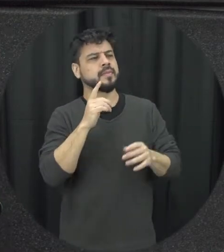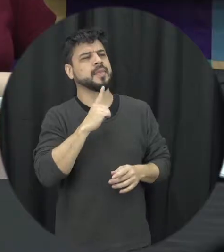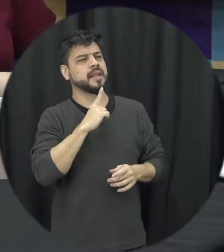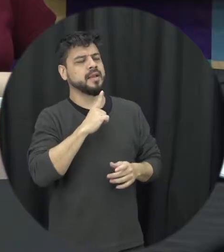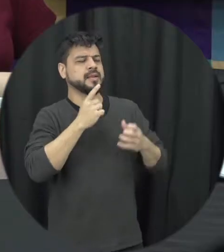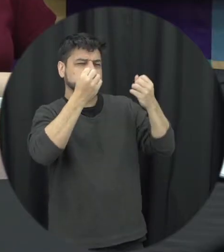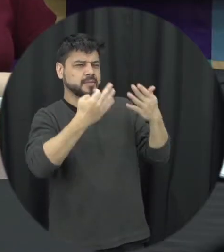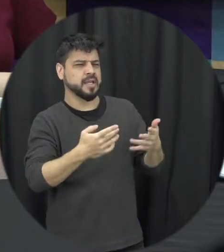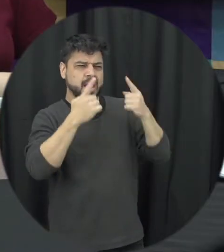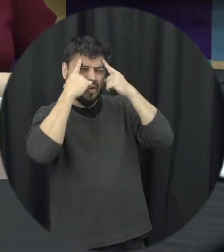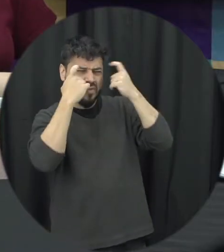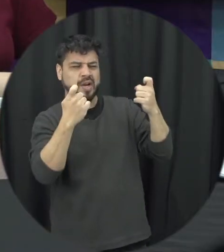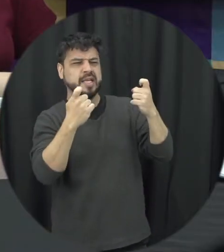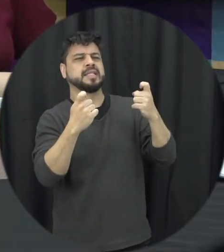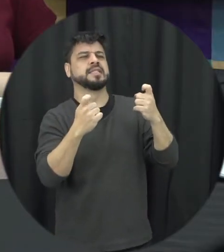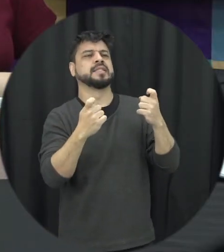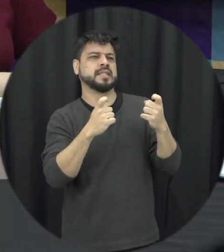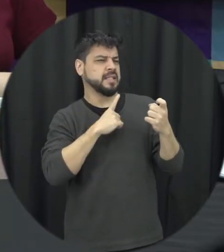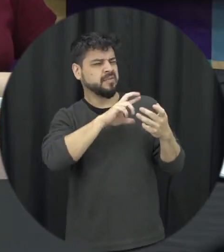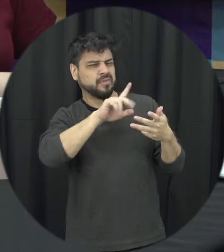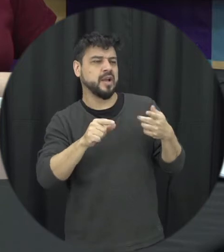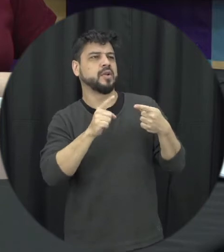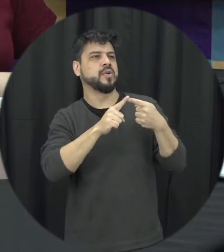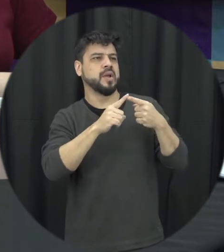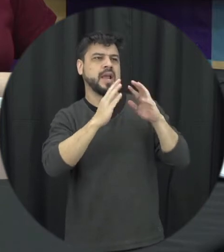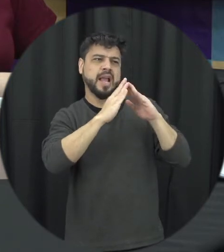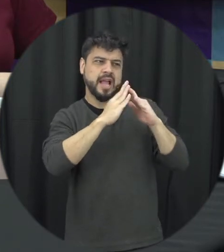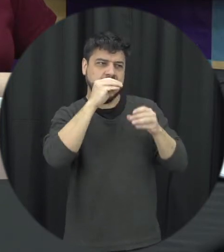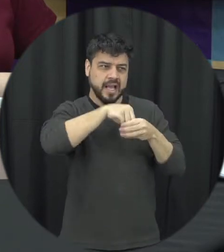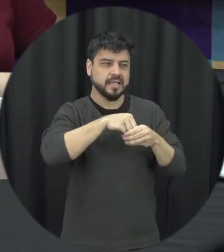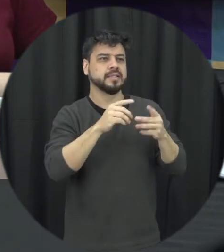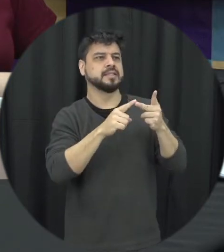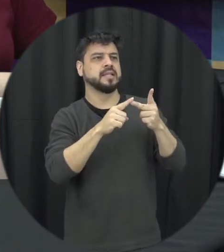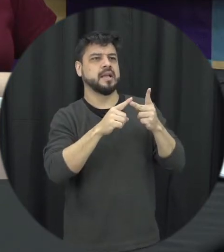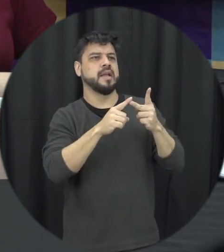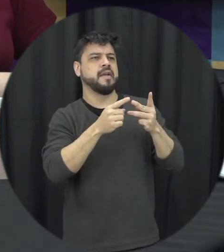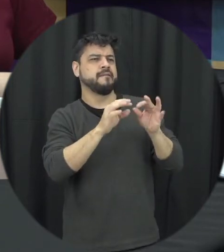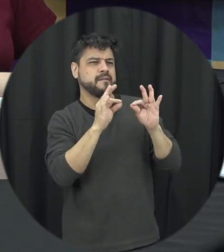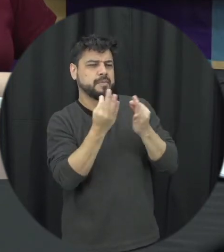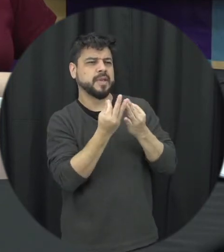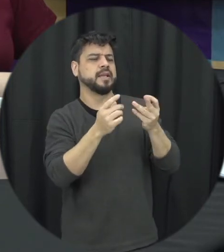a violência doméstica violência intrafamiliar violência contra a mulher e a violência baseada